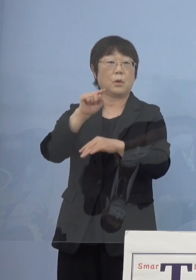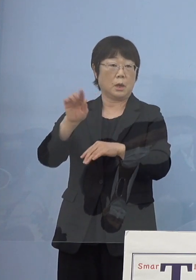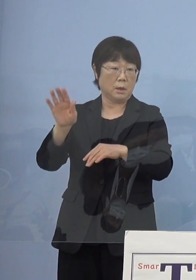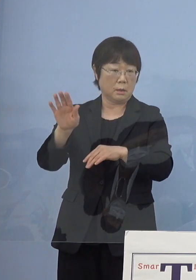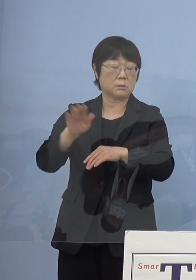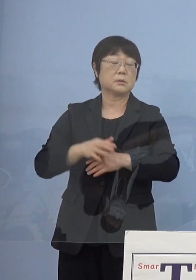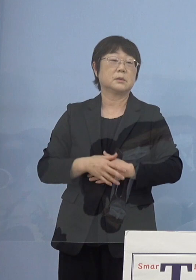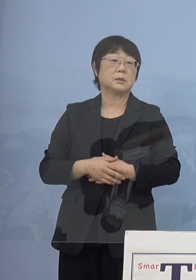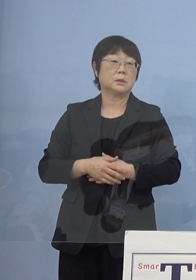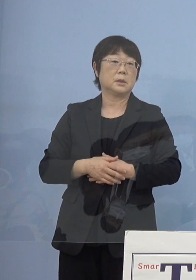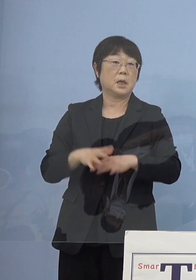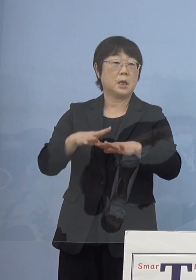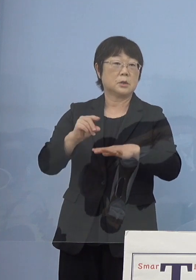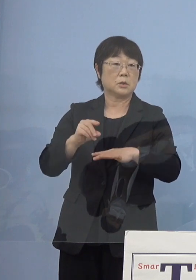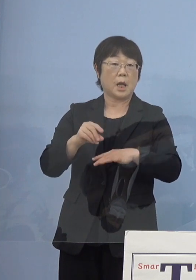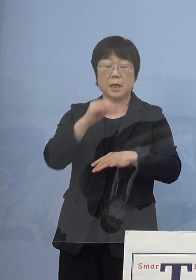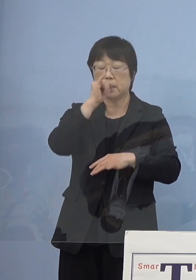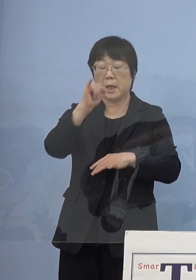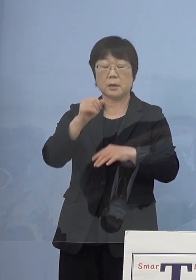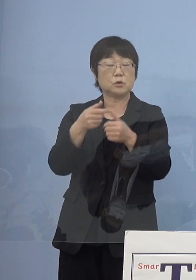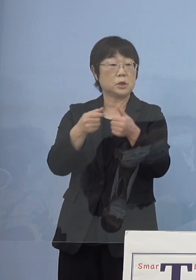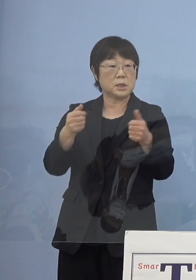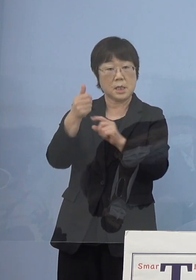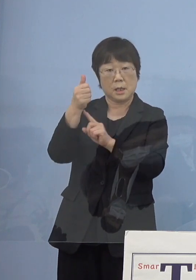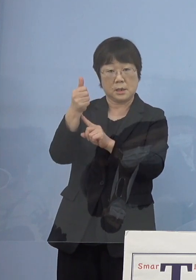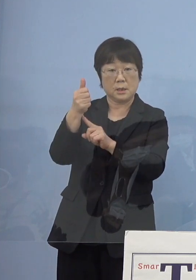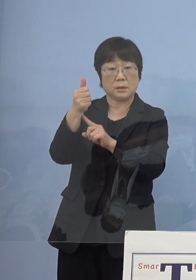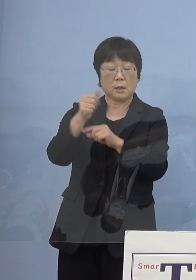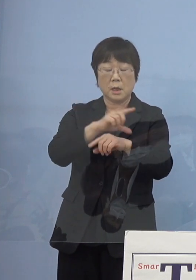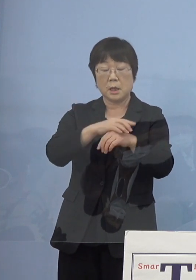そして初代天狗久から始まって 様々な貴重な木偶（デコ）